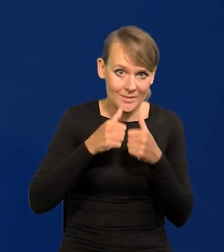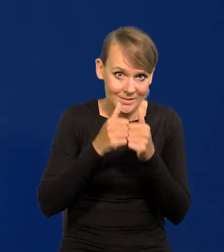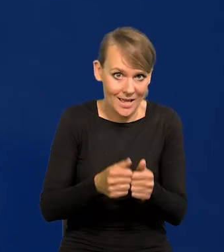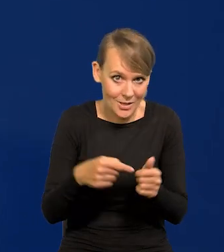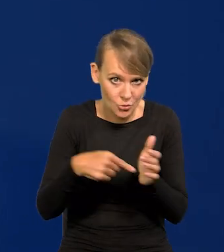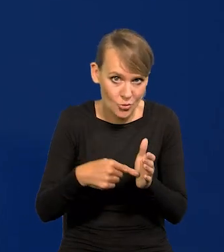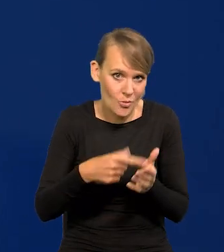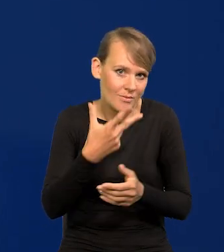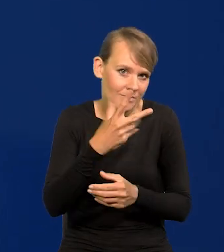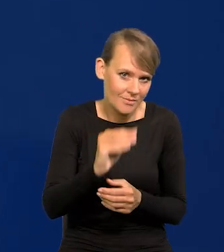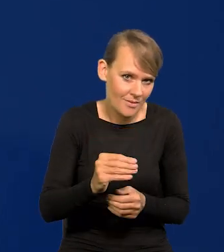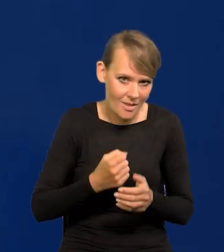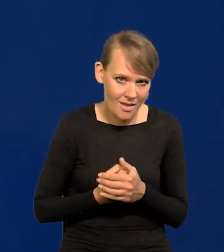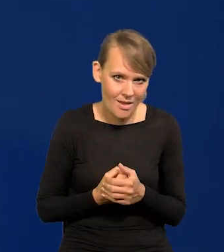Jeśli tak jest, to to zaznaczam.